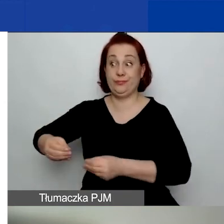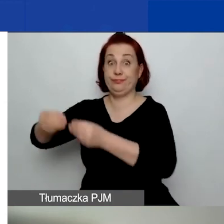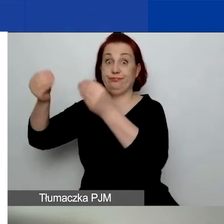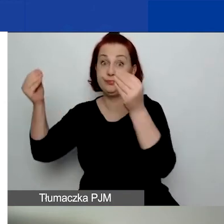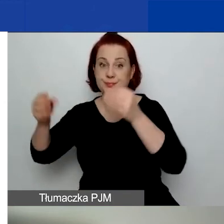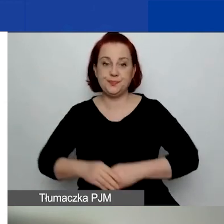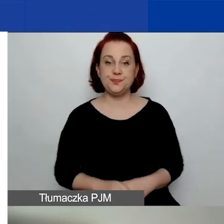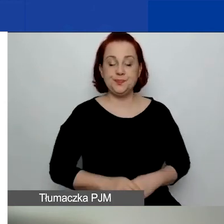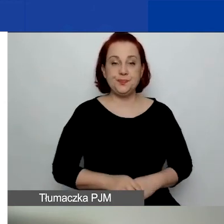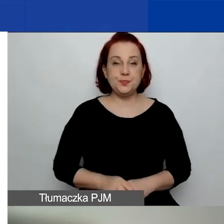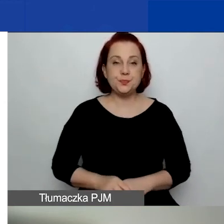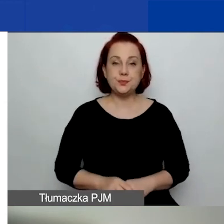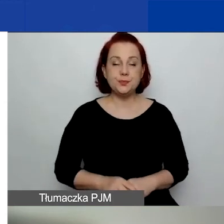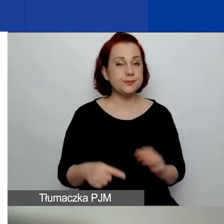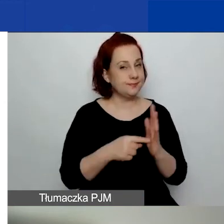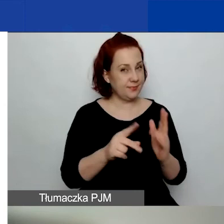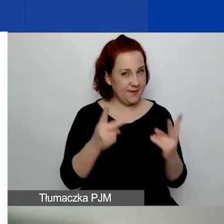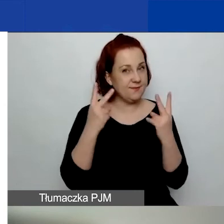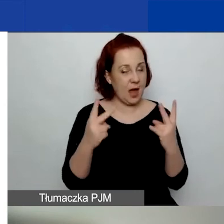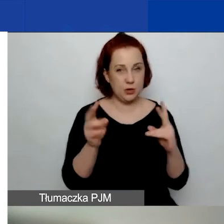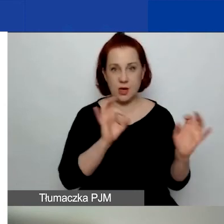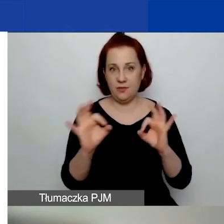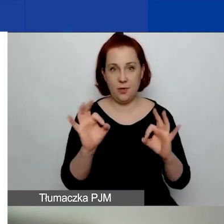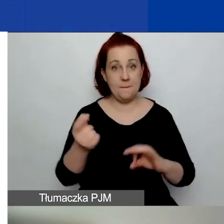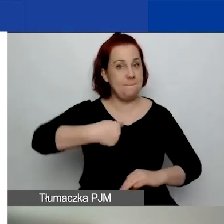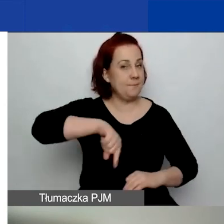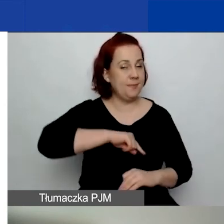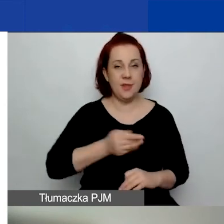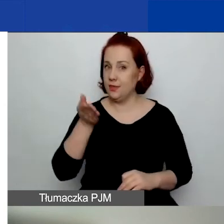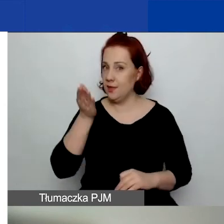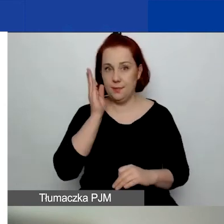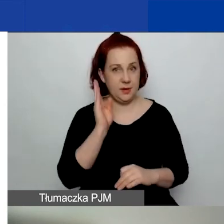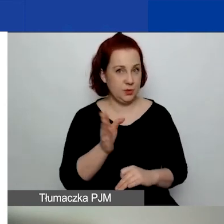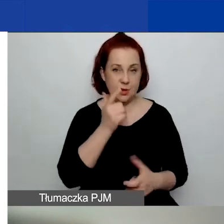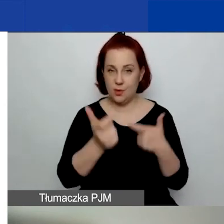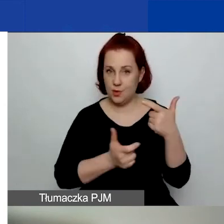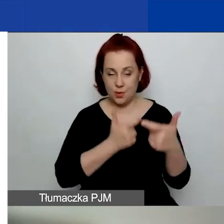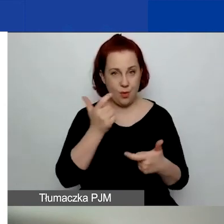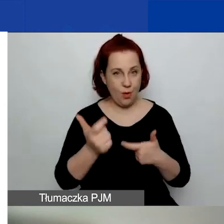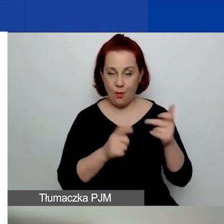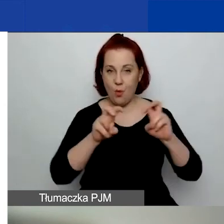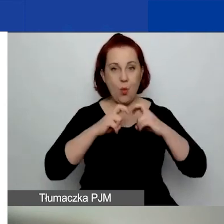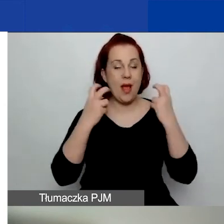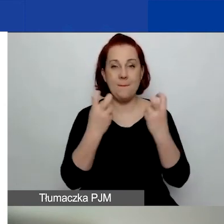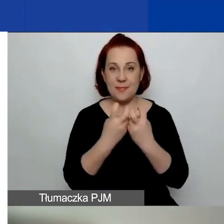Tutaj jest ważna informacja, że nie będziemy robić webinariów obszarowych,